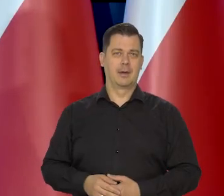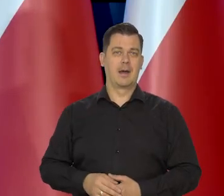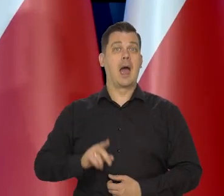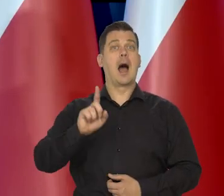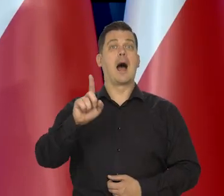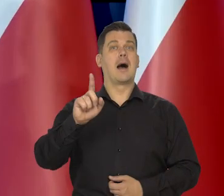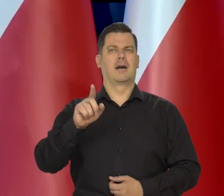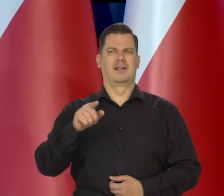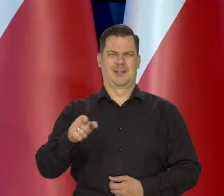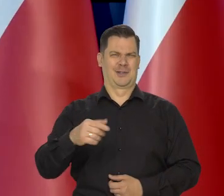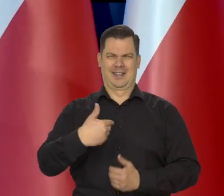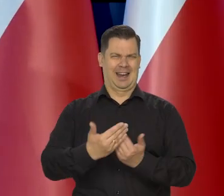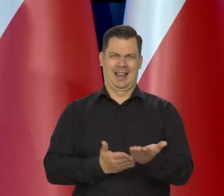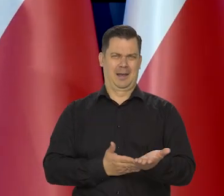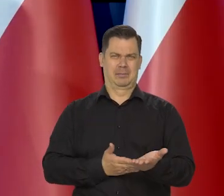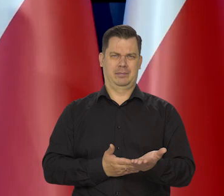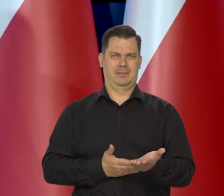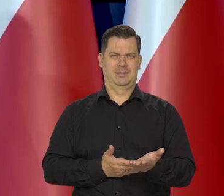ale przecież to nie jest chleb.